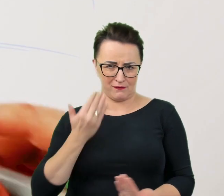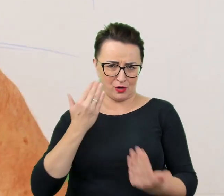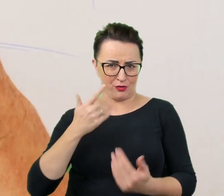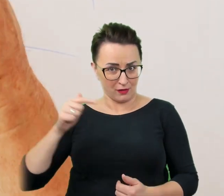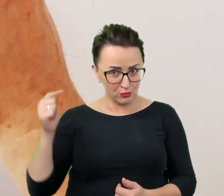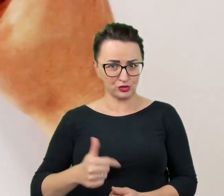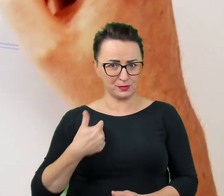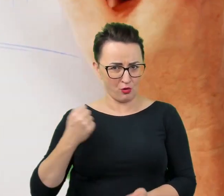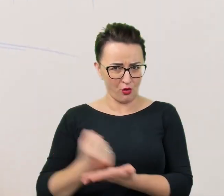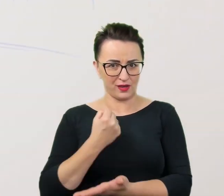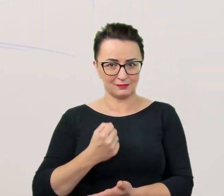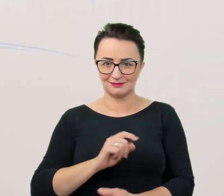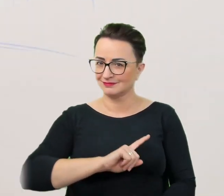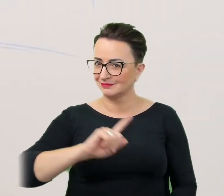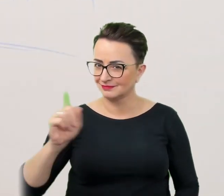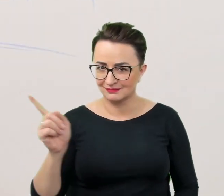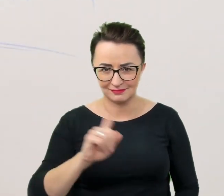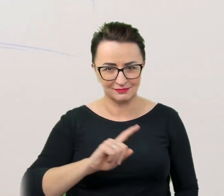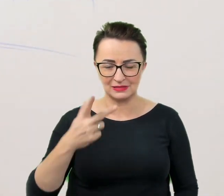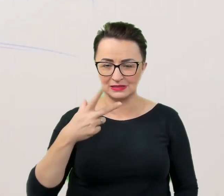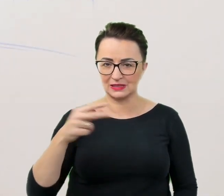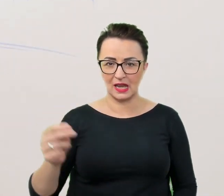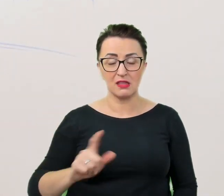Nic bardziej mylnego. Nie należy się narzucać z pomocą